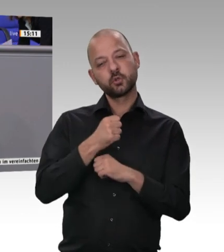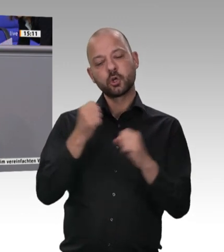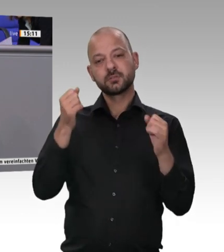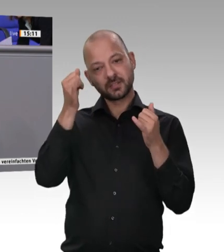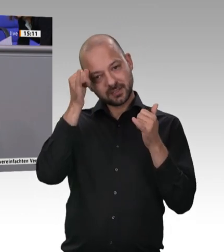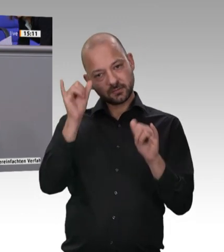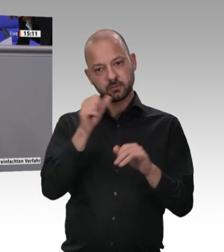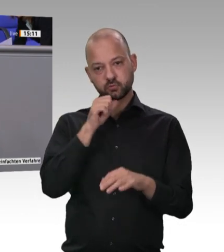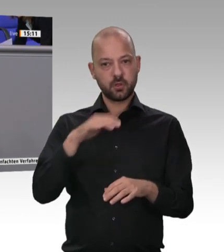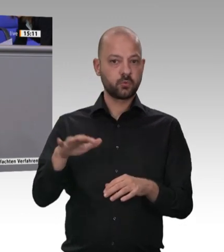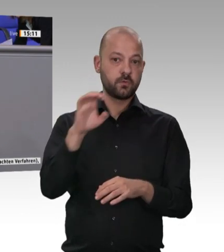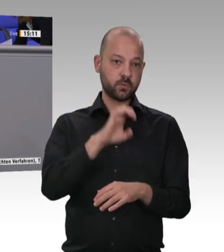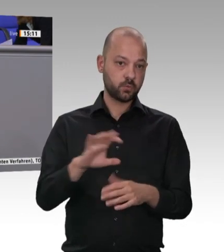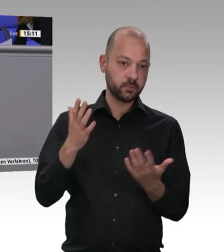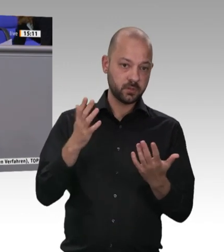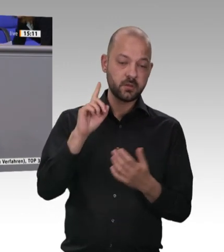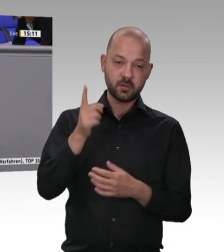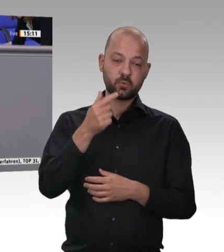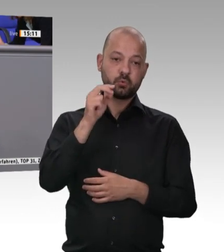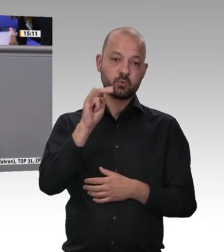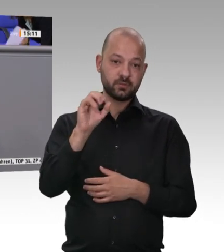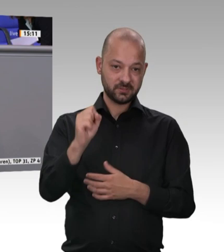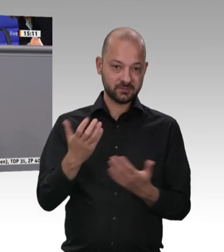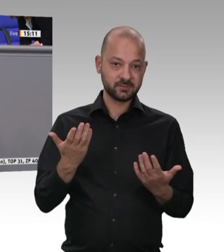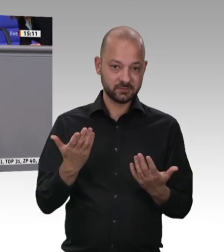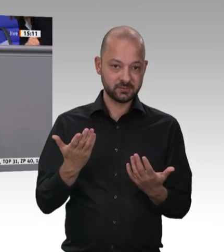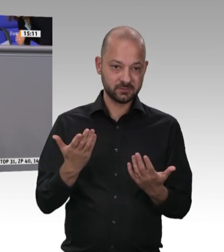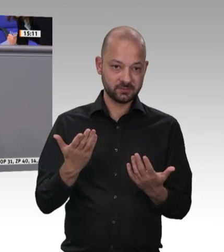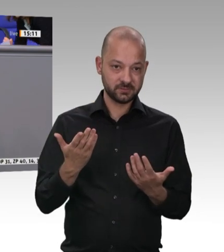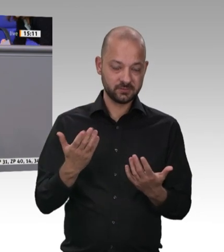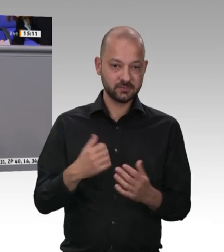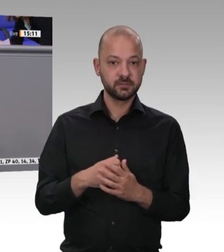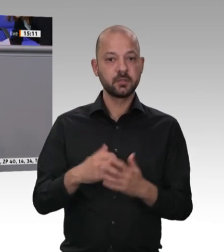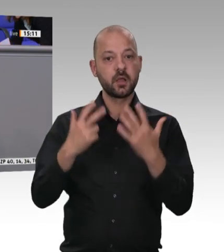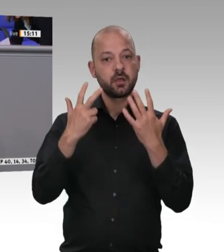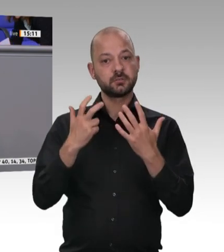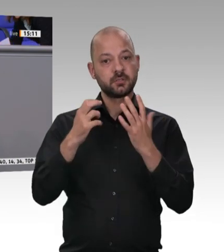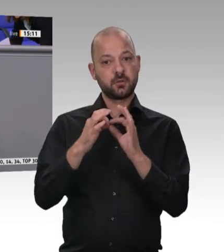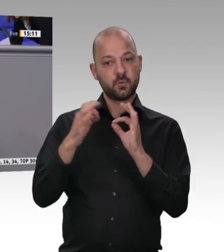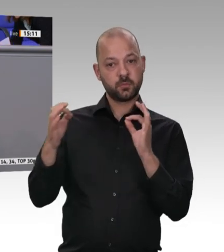Tiere in einer solch hohen Geschwindigkeit tötet, mit dem passiert etwas. Fahren